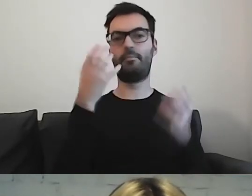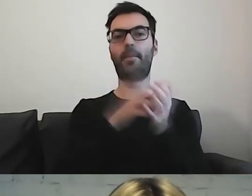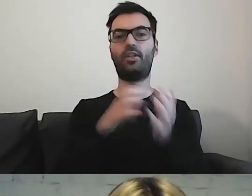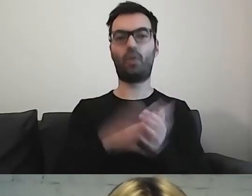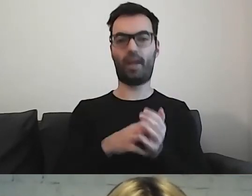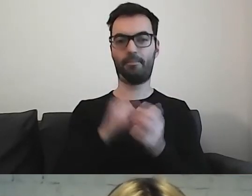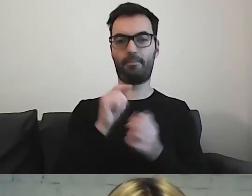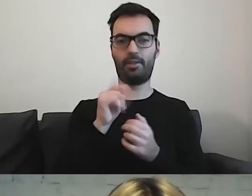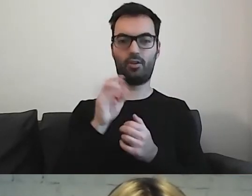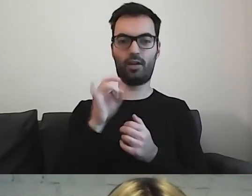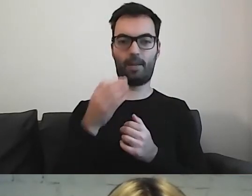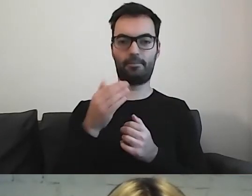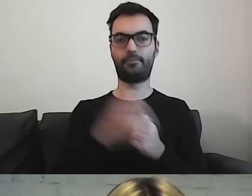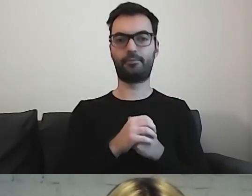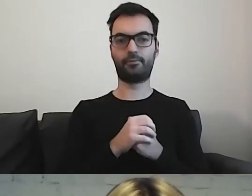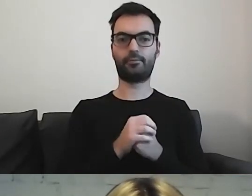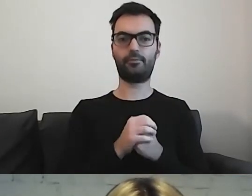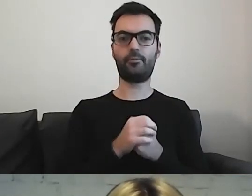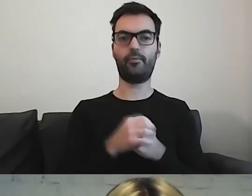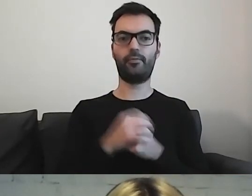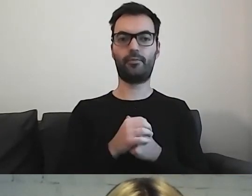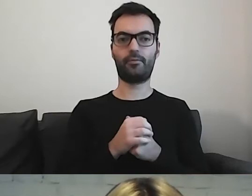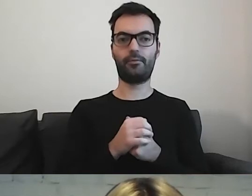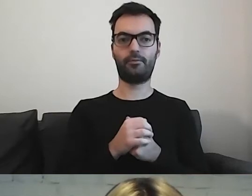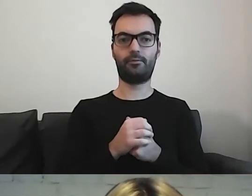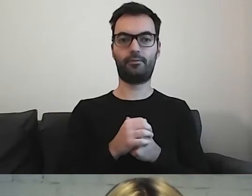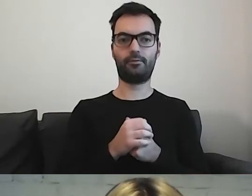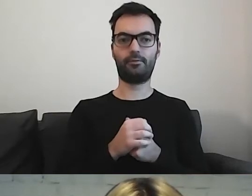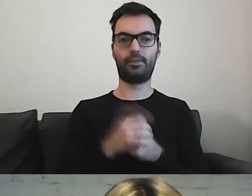Mamy z jednej strony bardzo krótkie zdania.